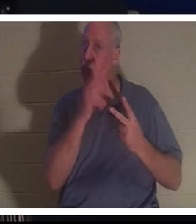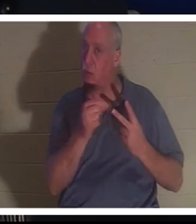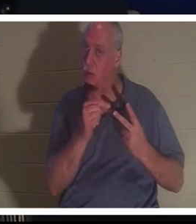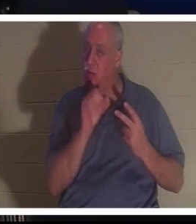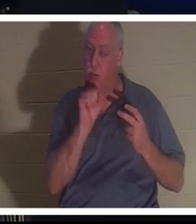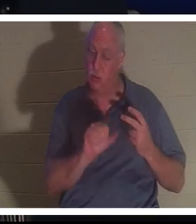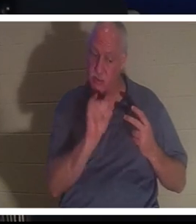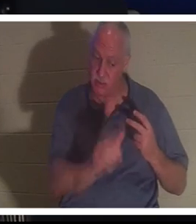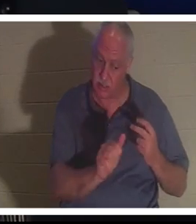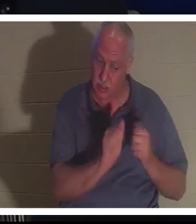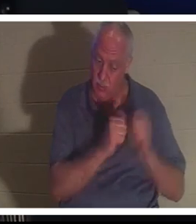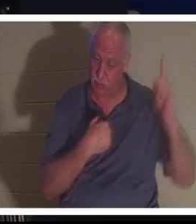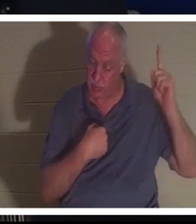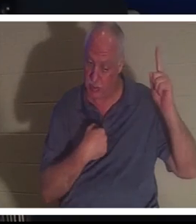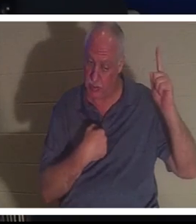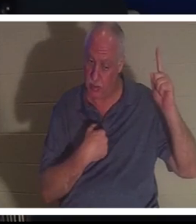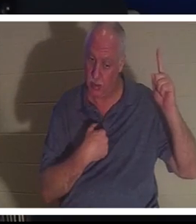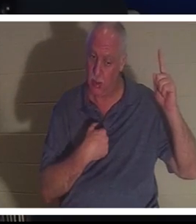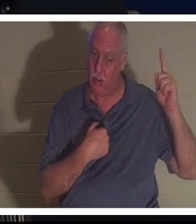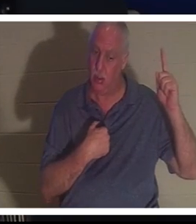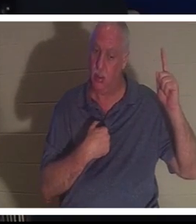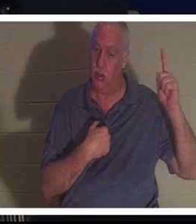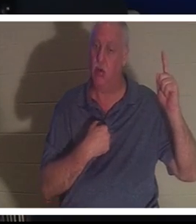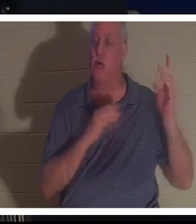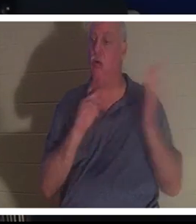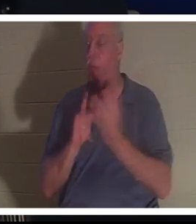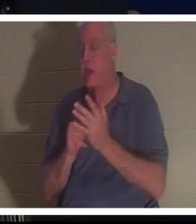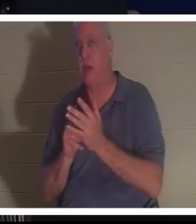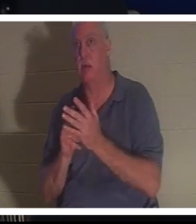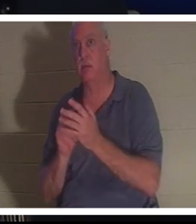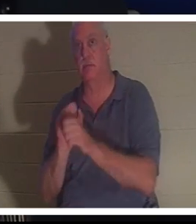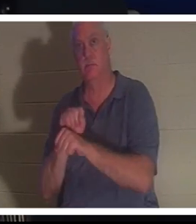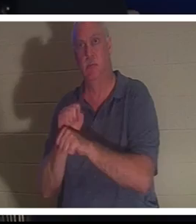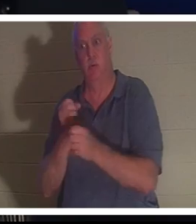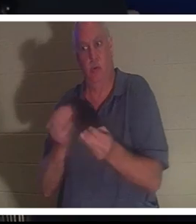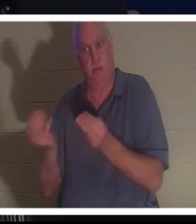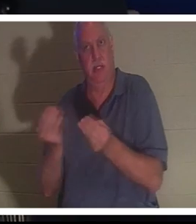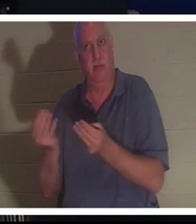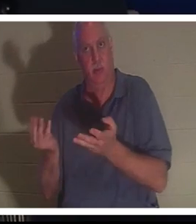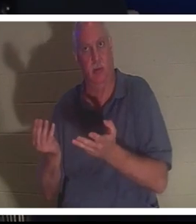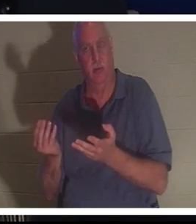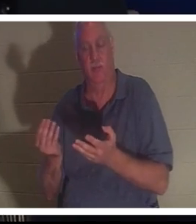со мной или продолжать работу, которую я дал тебе на земле. Она сказала, что